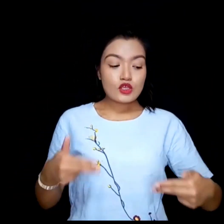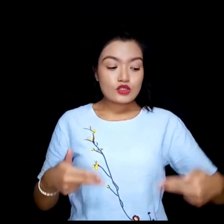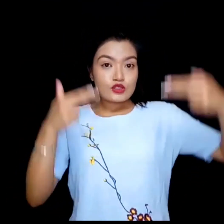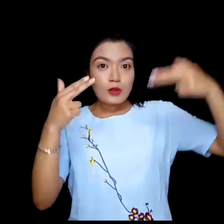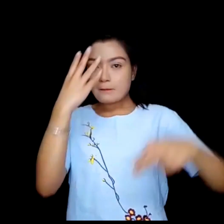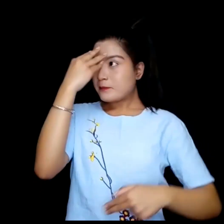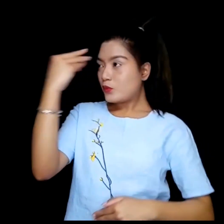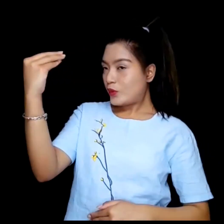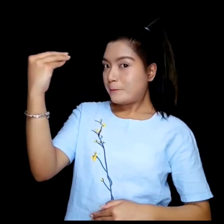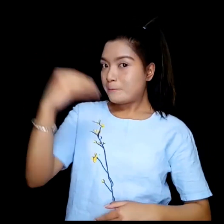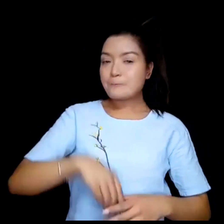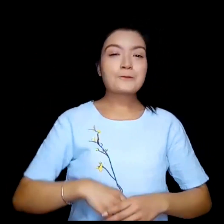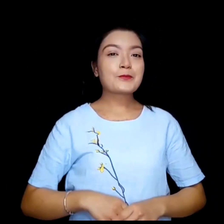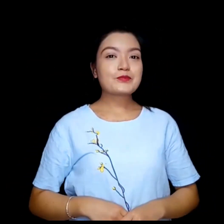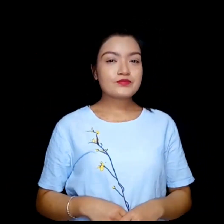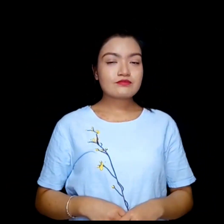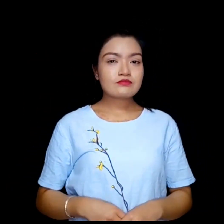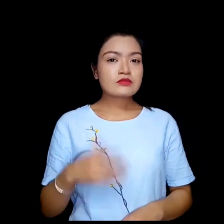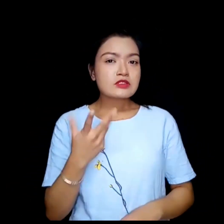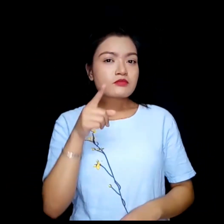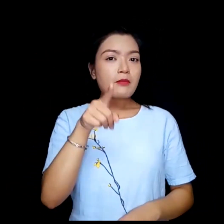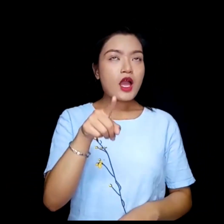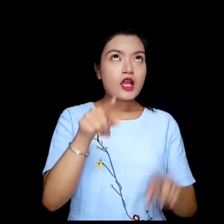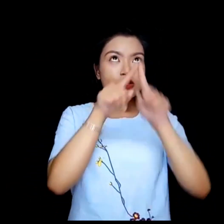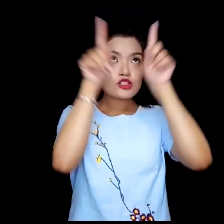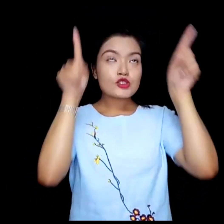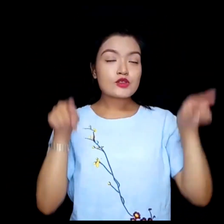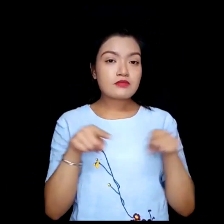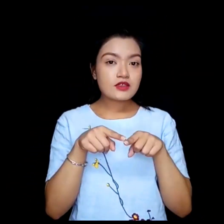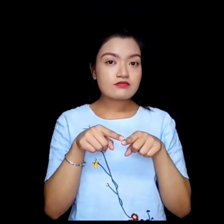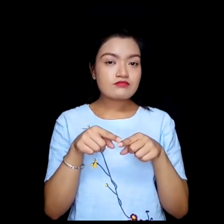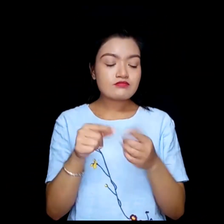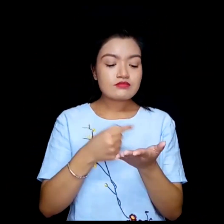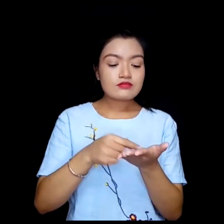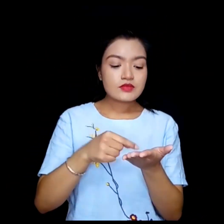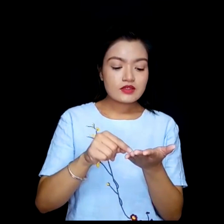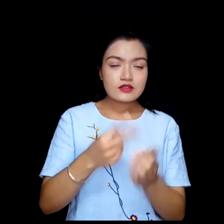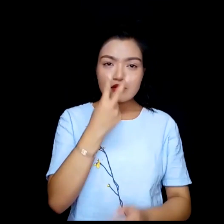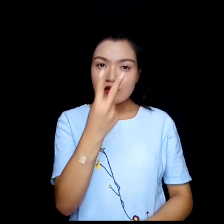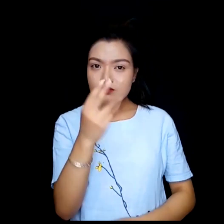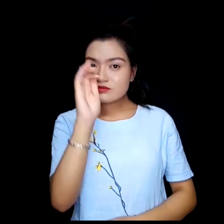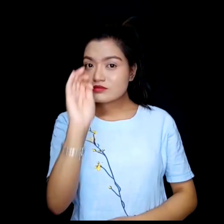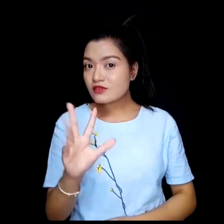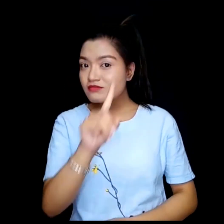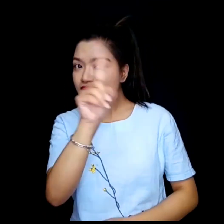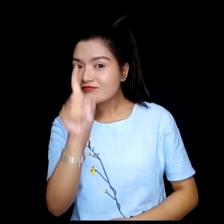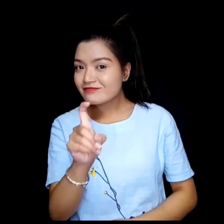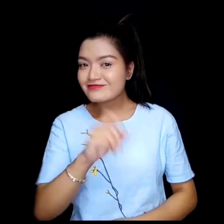WebEx. के तपाईलाई स्कीनमा अक्षर हेर्न सक्नु हुन्छ ?